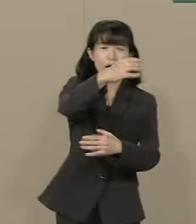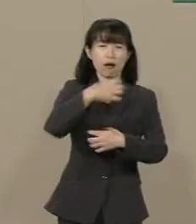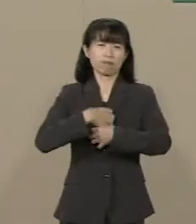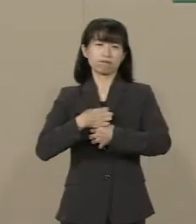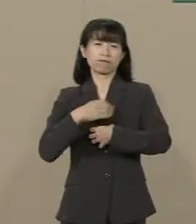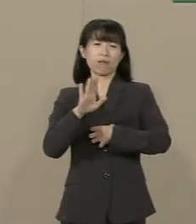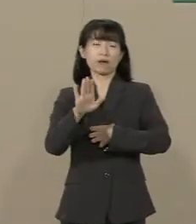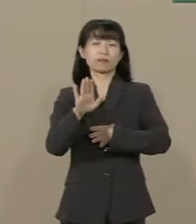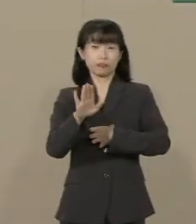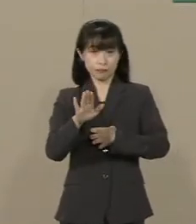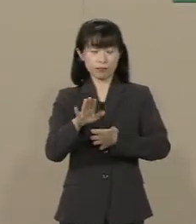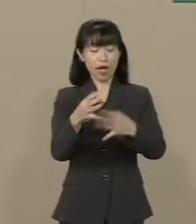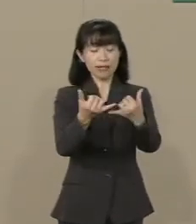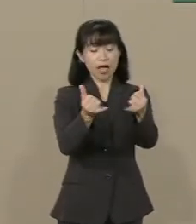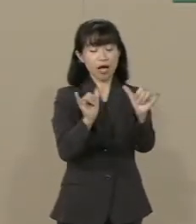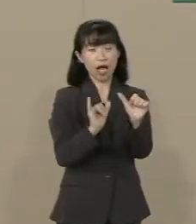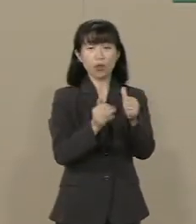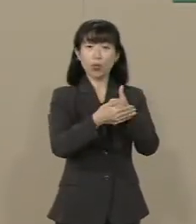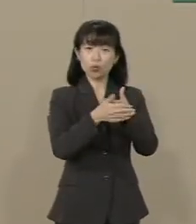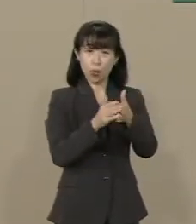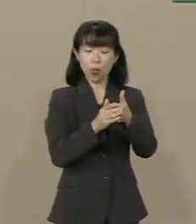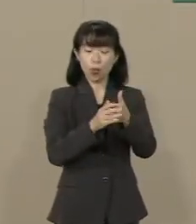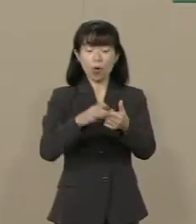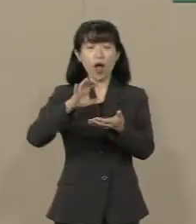社会保障を 消費税で賄おうとすると